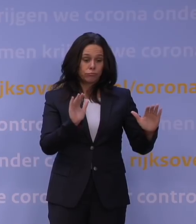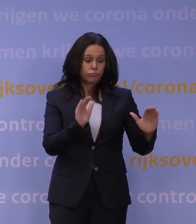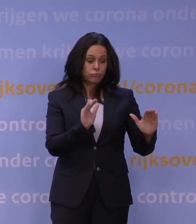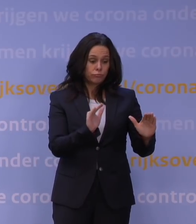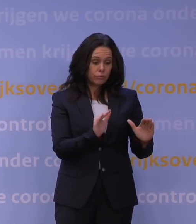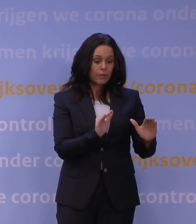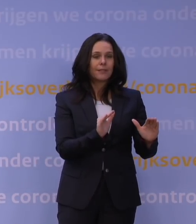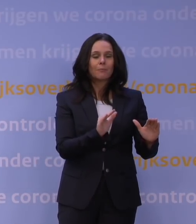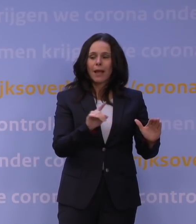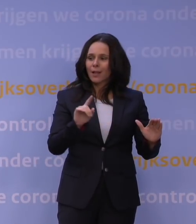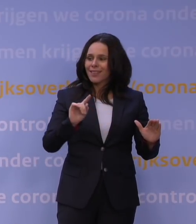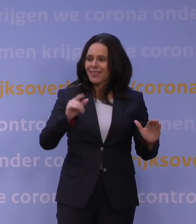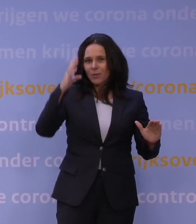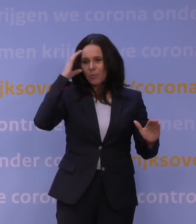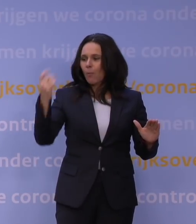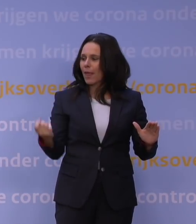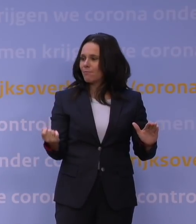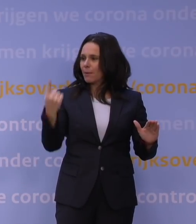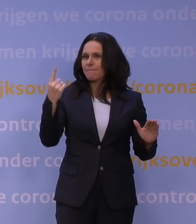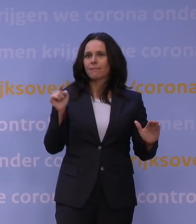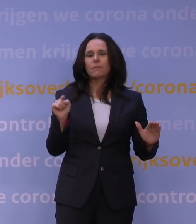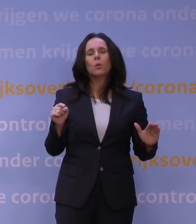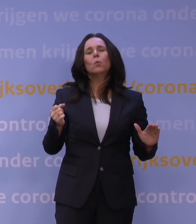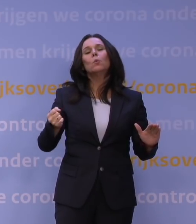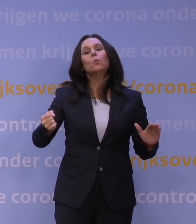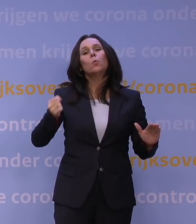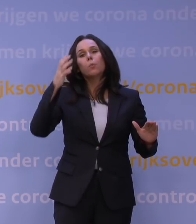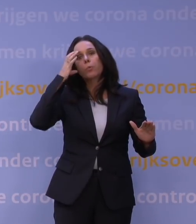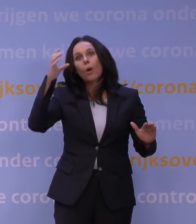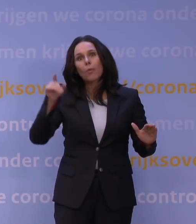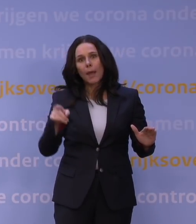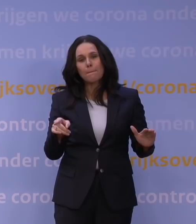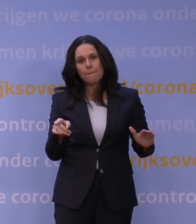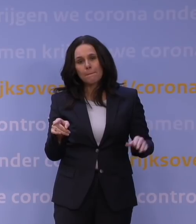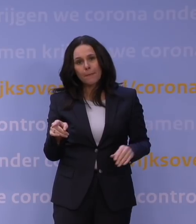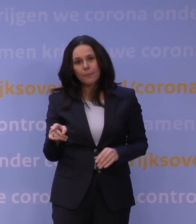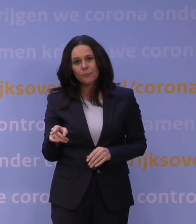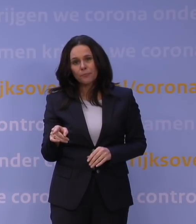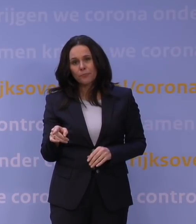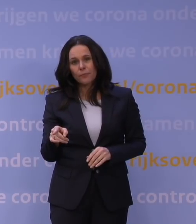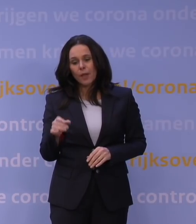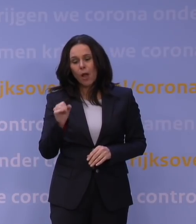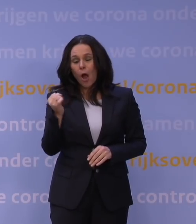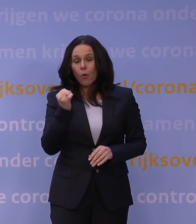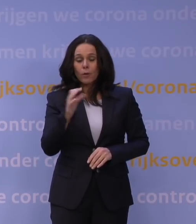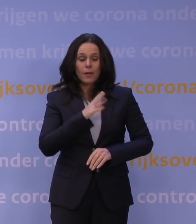dat er een nieuw probleem ontstaat dat zo groot is dat je überhaupt moet zeggen: Jongens, ook al omdat ook gevaccineerde mensen hiervoor kwetsbaar zijn